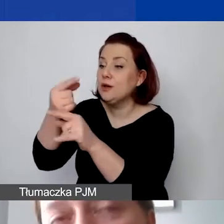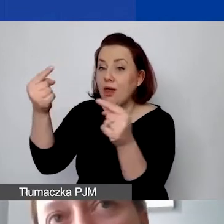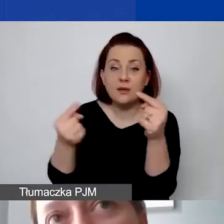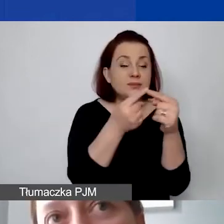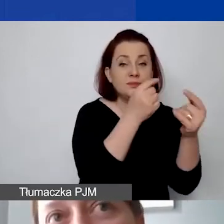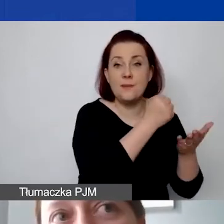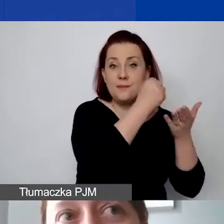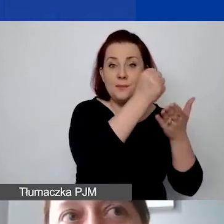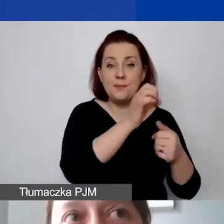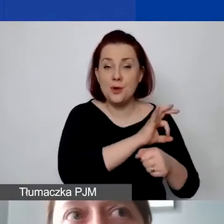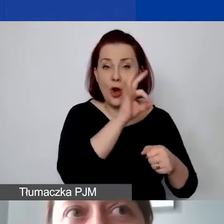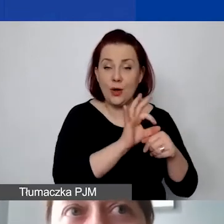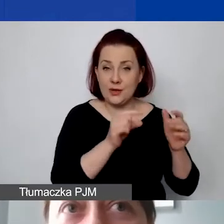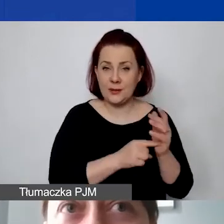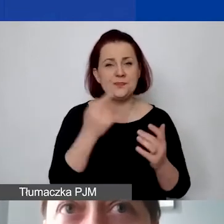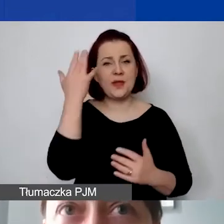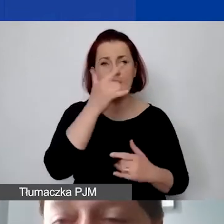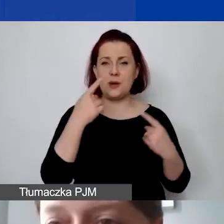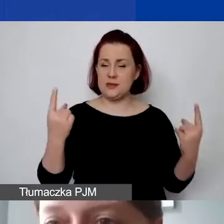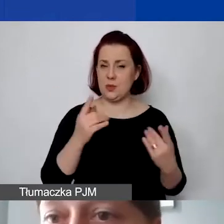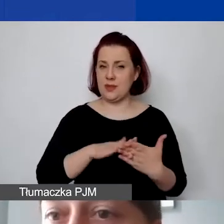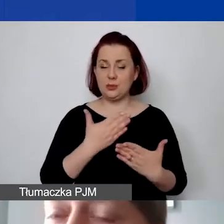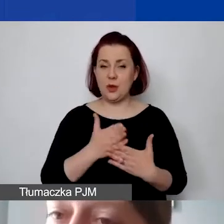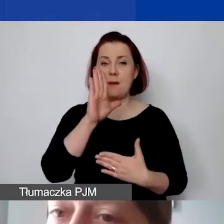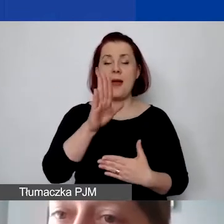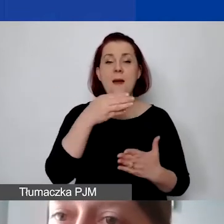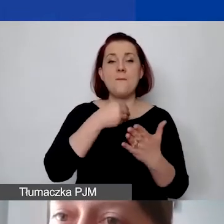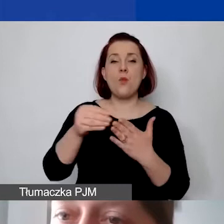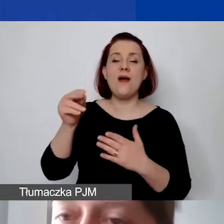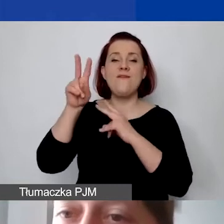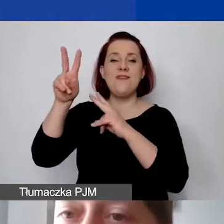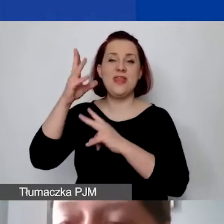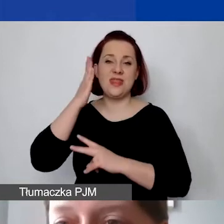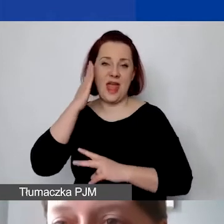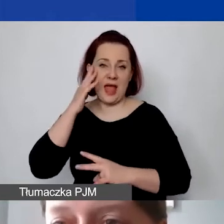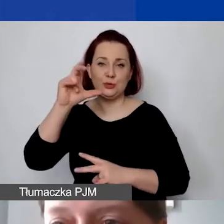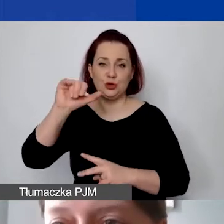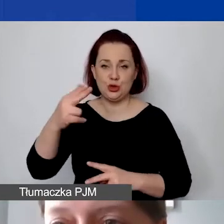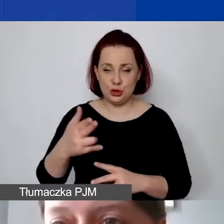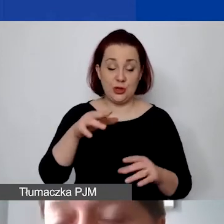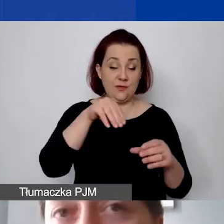Proszę sobie wyobrazić sytuację taką, że mają państwo czynsz i prowadzą działalność gospodarczą i działalność statutową,